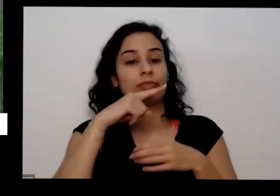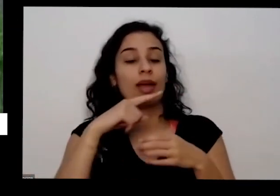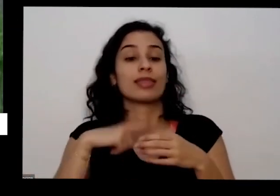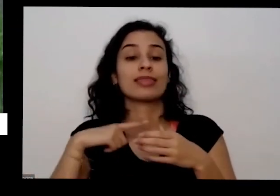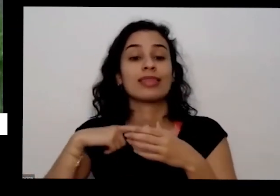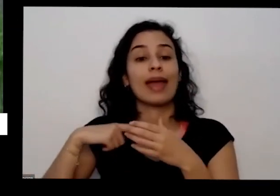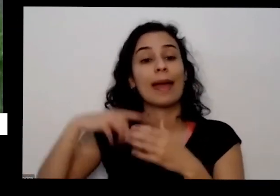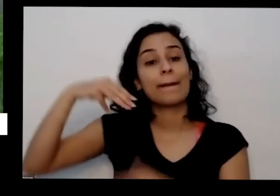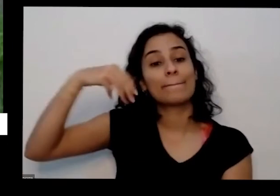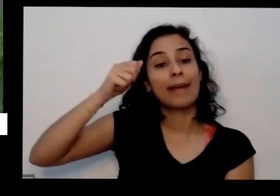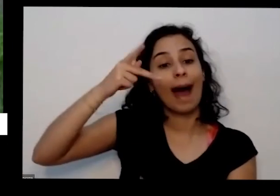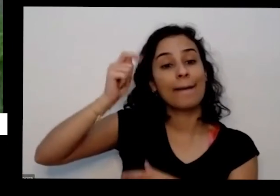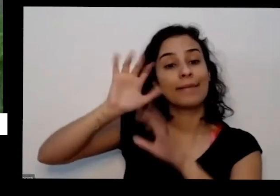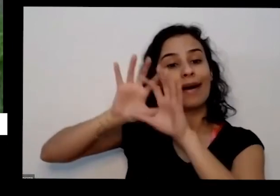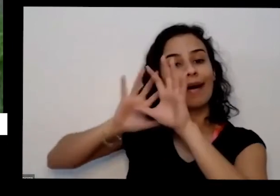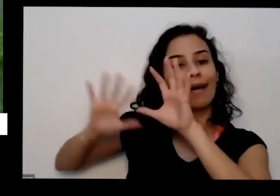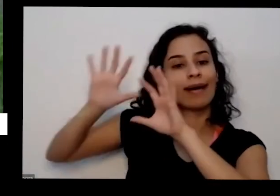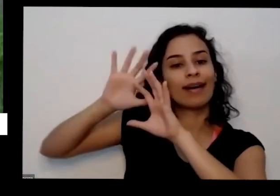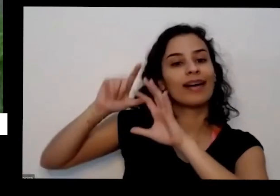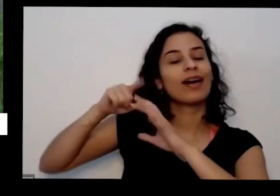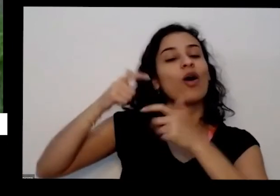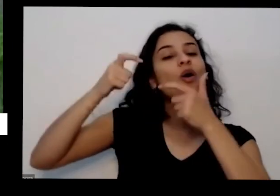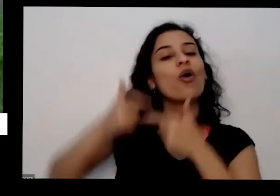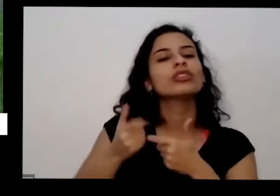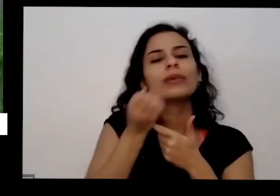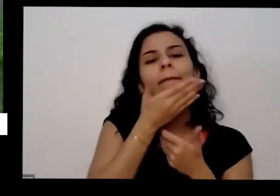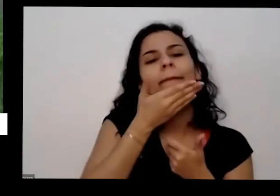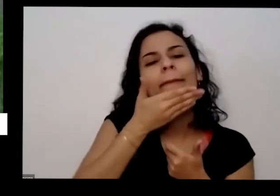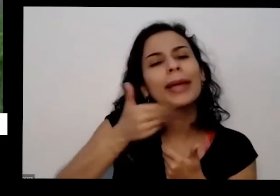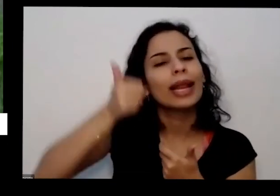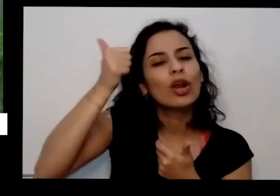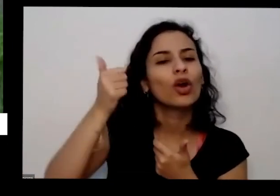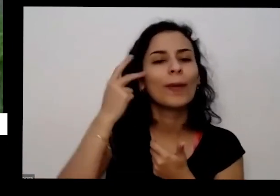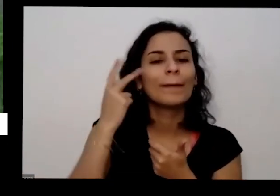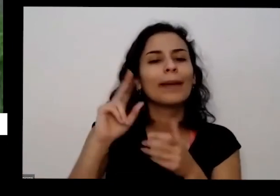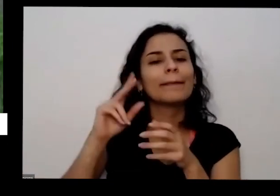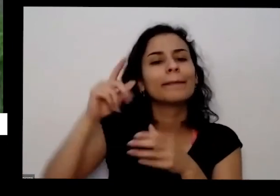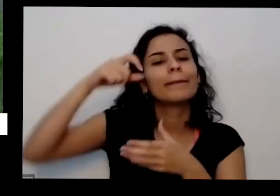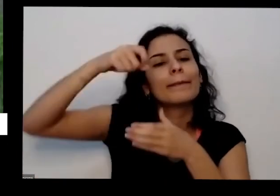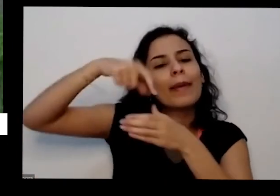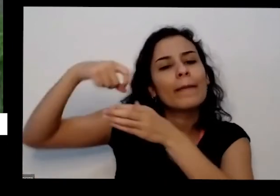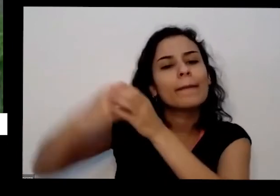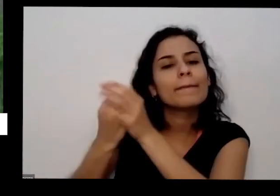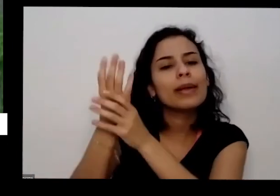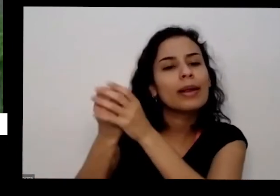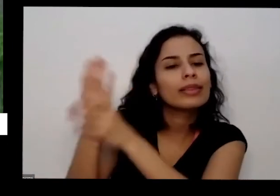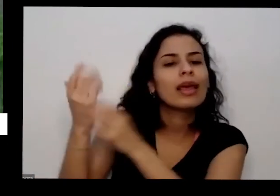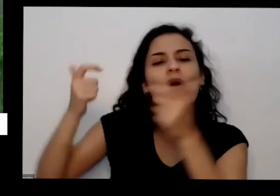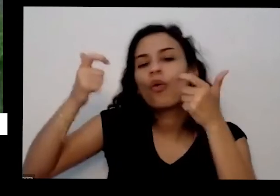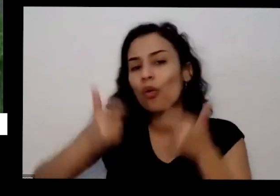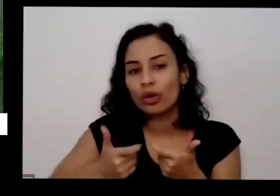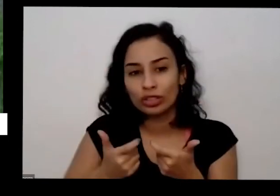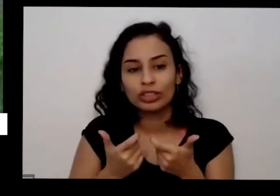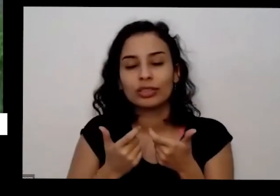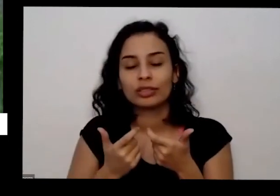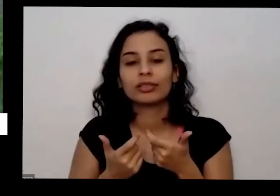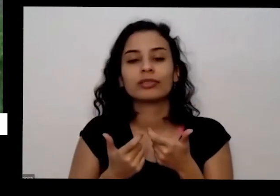que ela é boa para plantar no e cada cada estação do ano tudo isso é importante da gente olhar